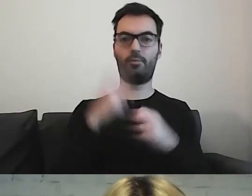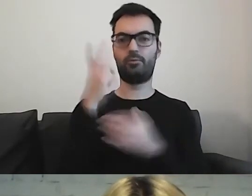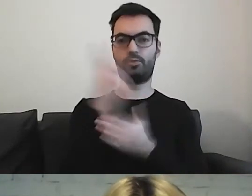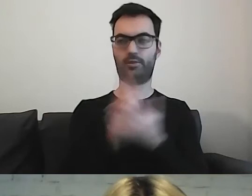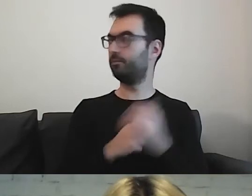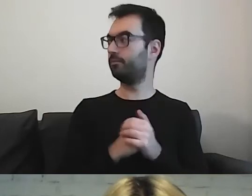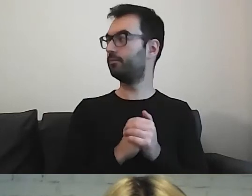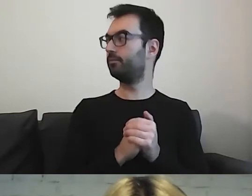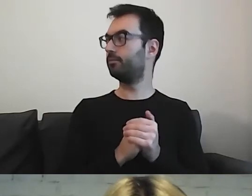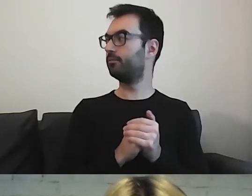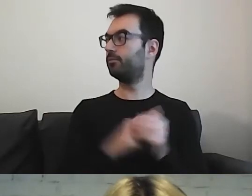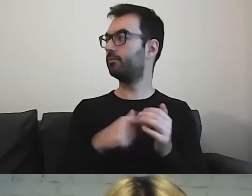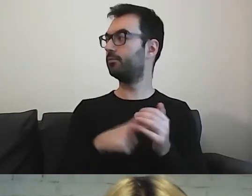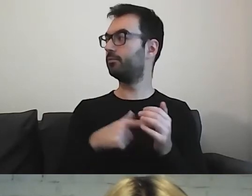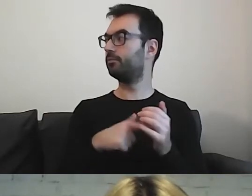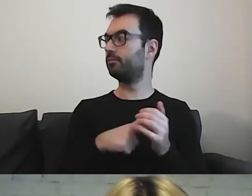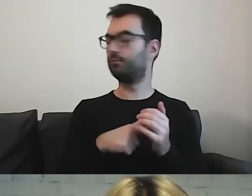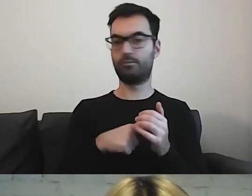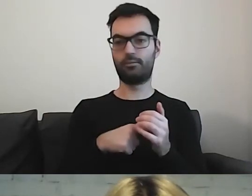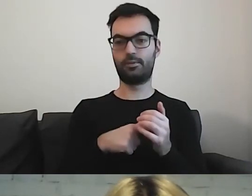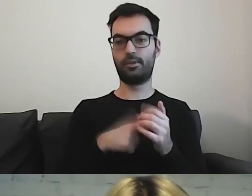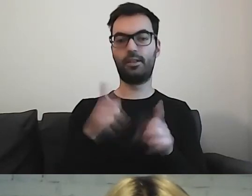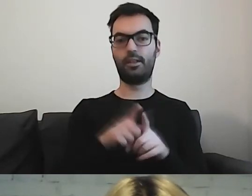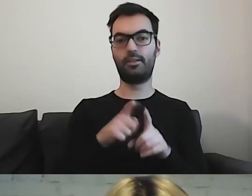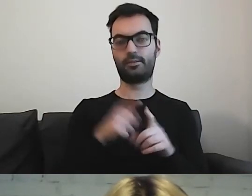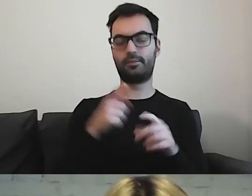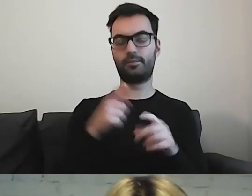To jest ukłon w stronę dyslektyków.